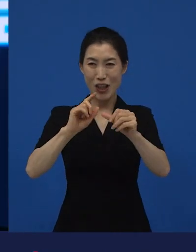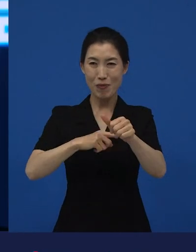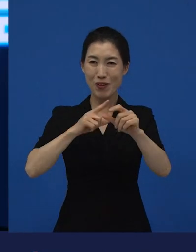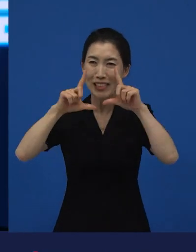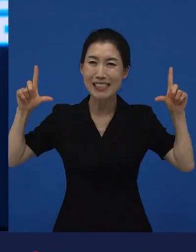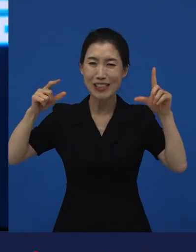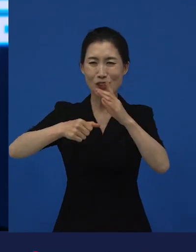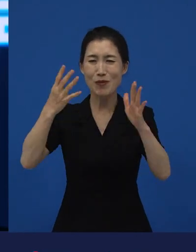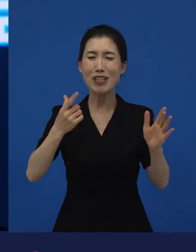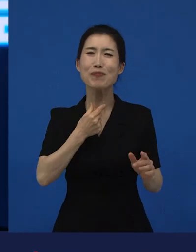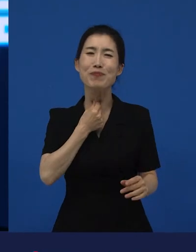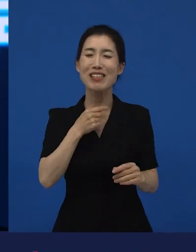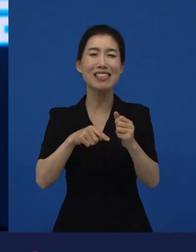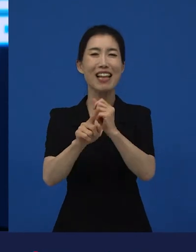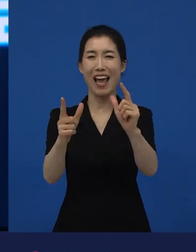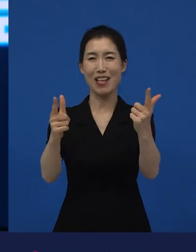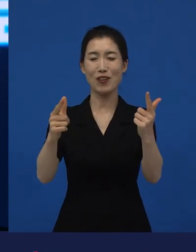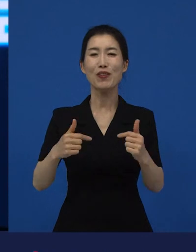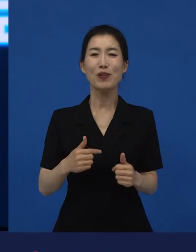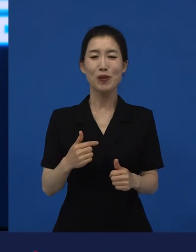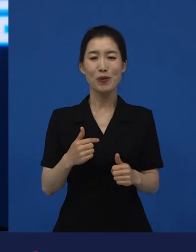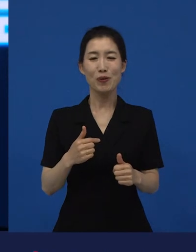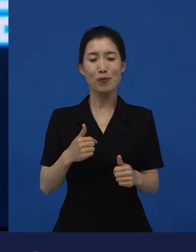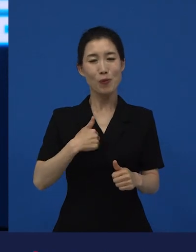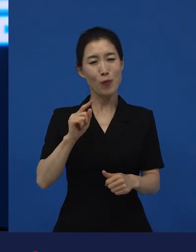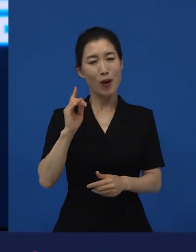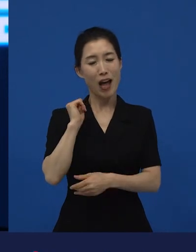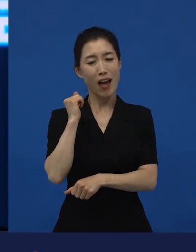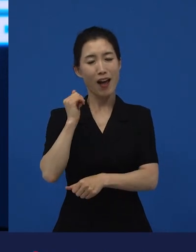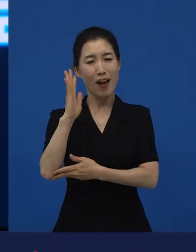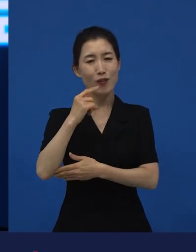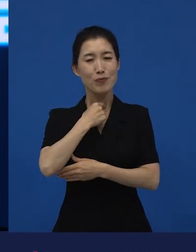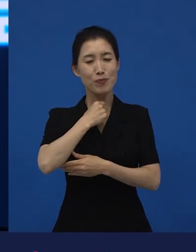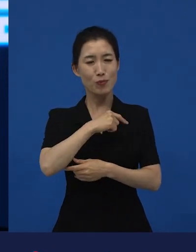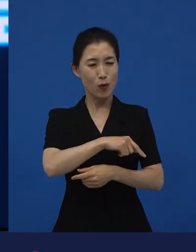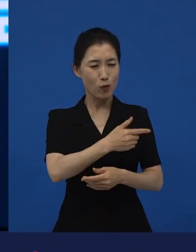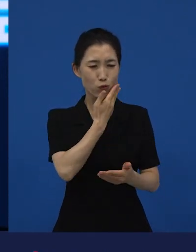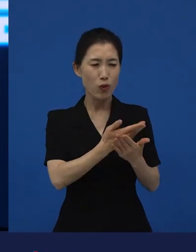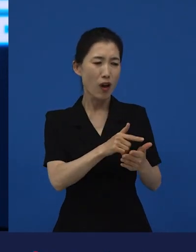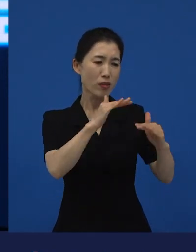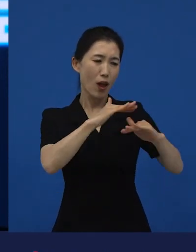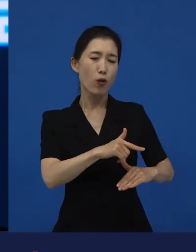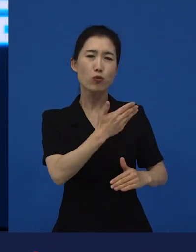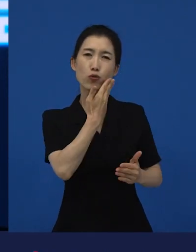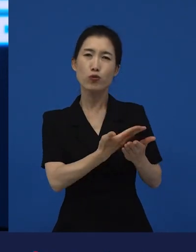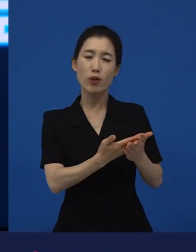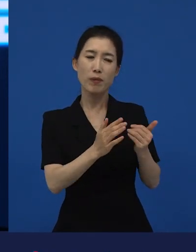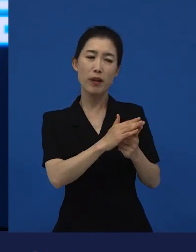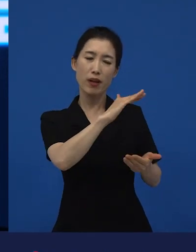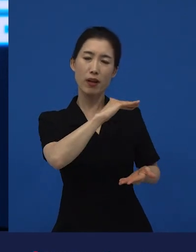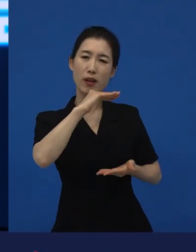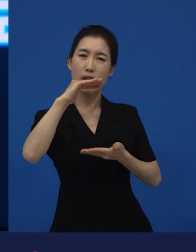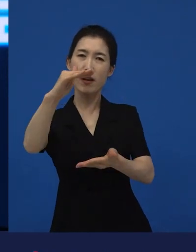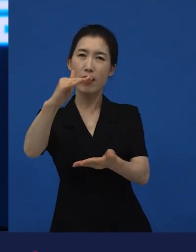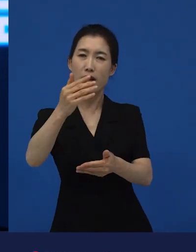그냥 하고 싶은 이야기를 좀 성실하게 하면 그 누군가에게 이 이야기들이 공감이 되지 않을까?라고